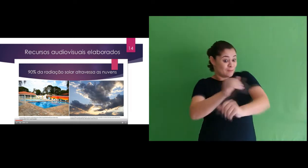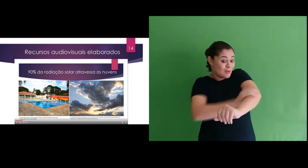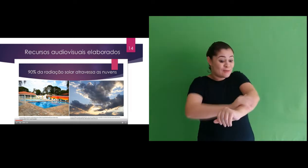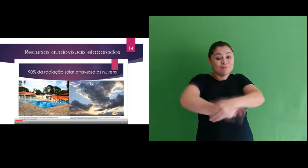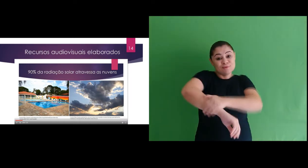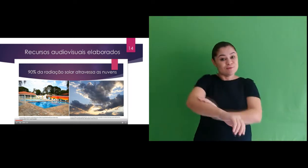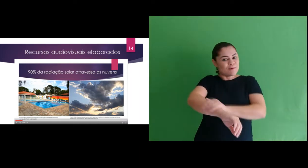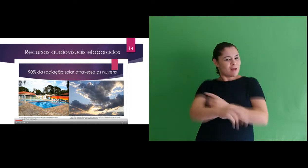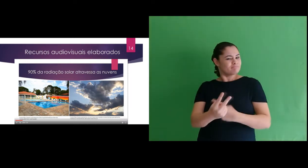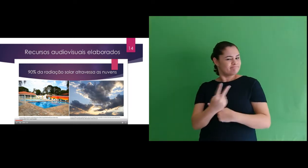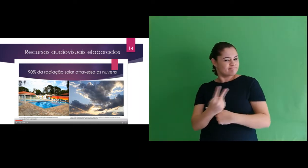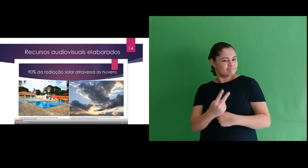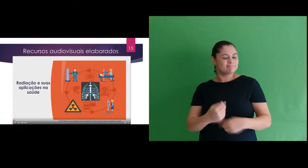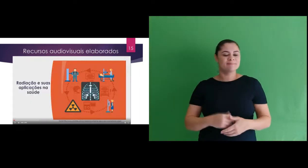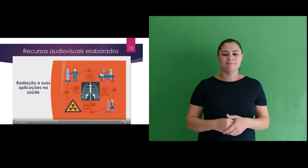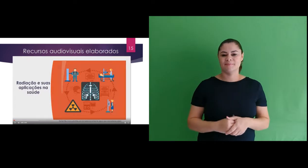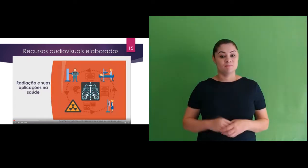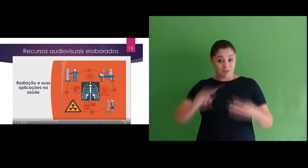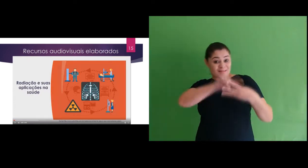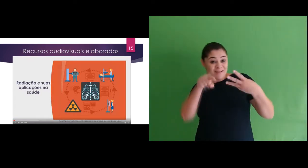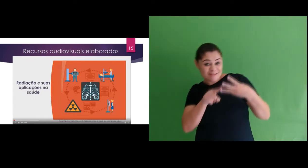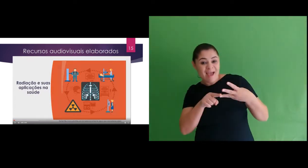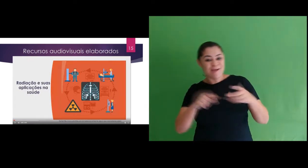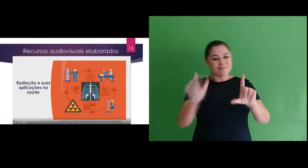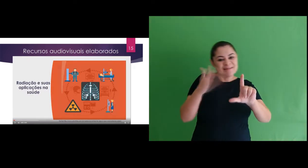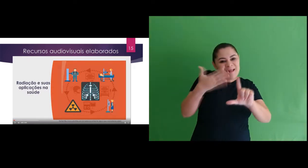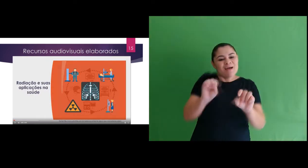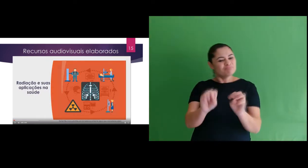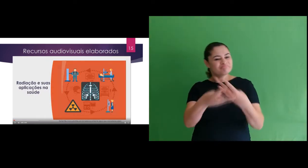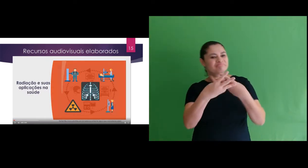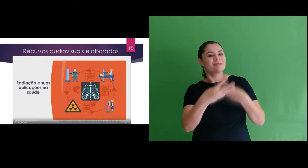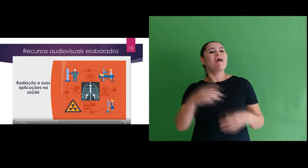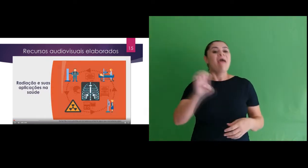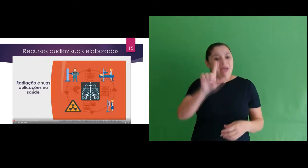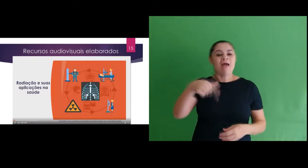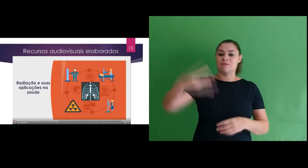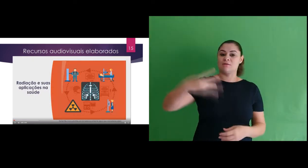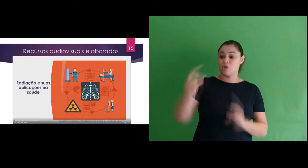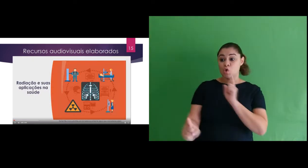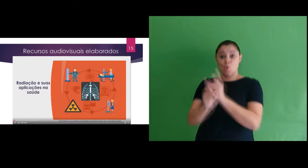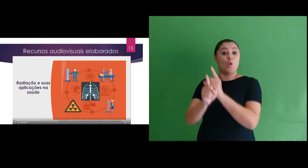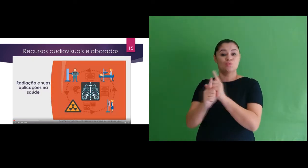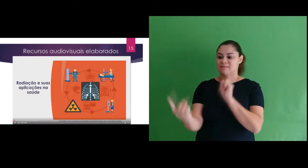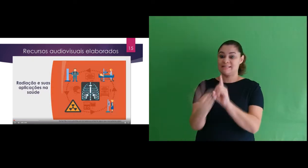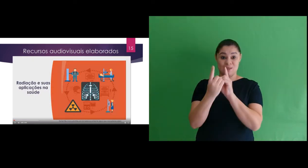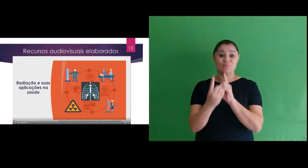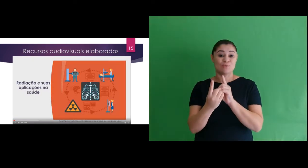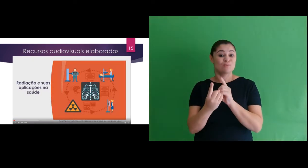surgimento do protetor solar. O terceiro slide, que se refere ao terceiro encontro síncrono foi